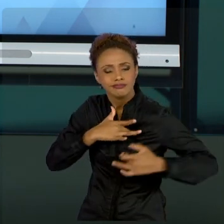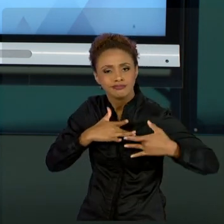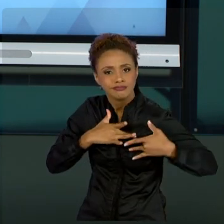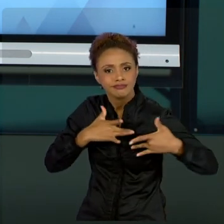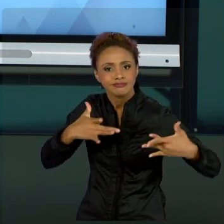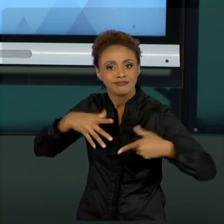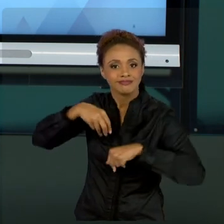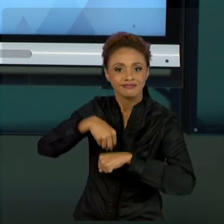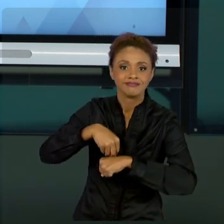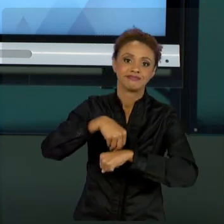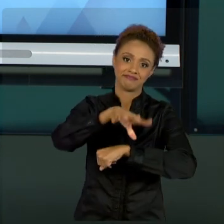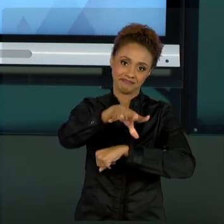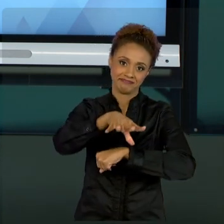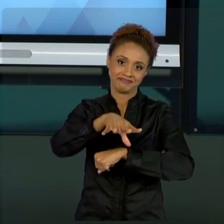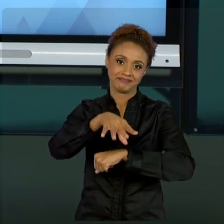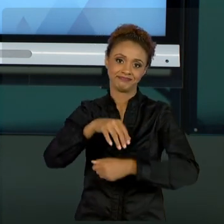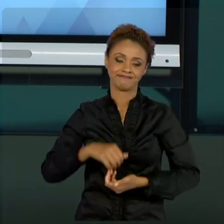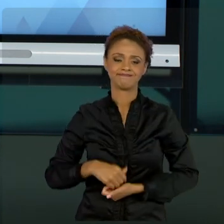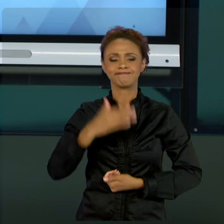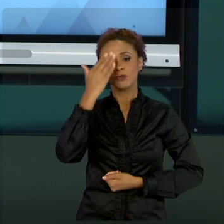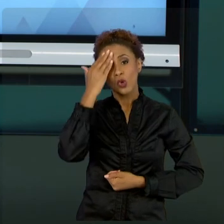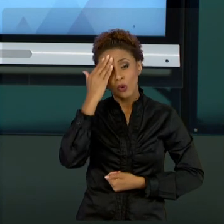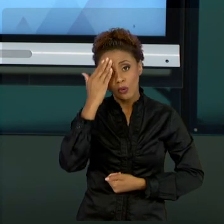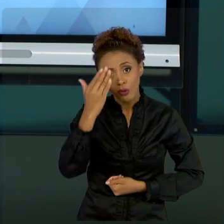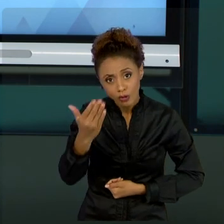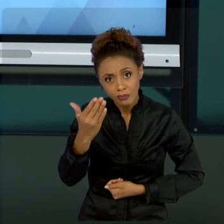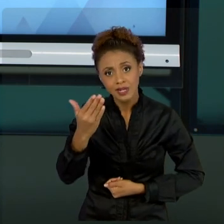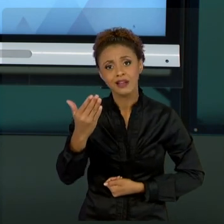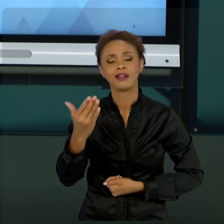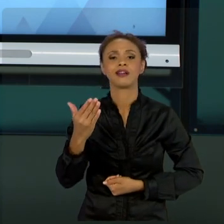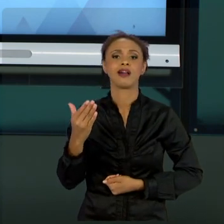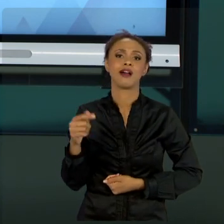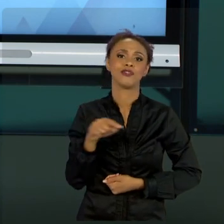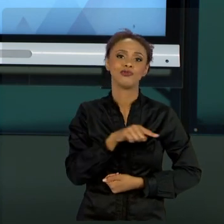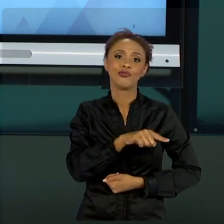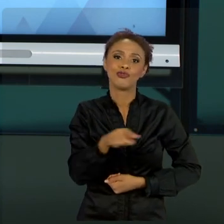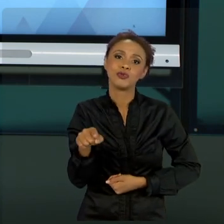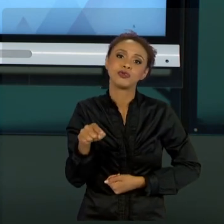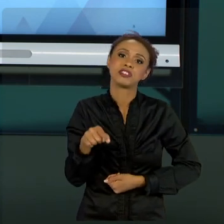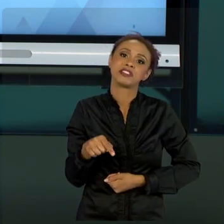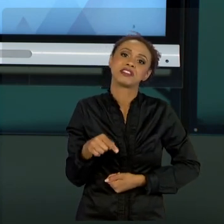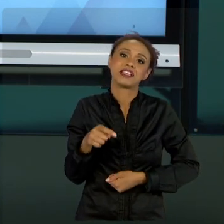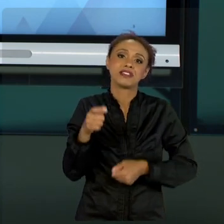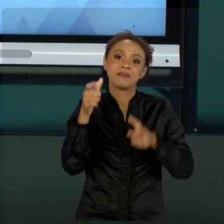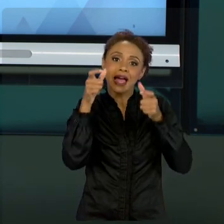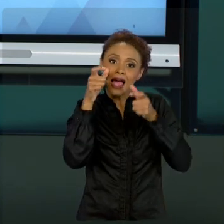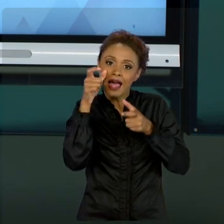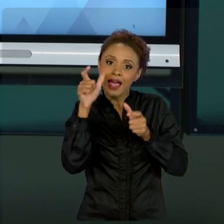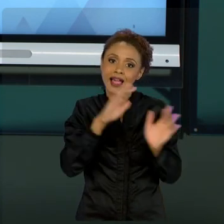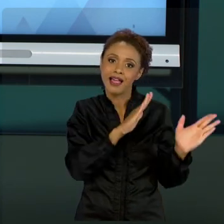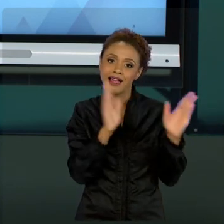MUITO OBRIGADO POR TODO ESSE TEMPO QUE GASTARAM ASSISTINDO AS MINHAS AULAS!